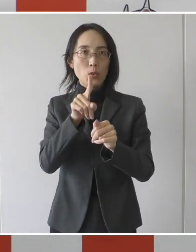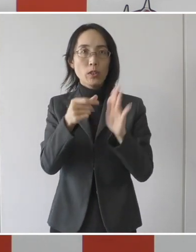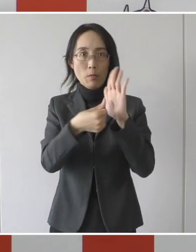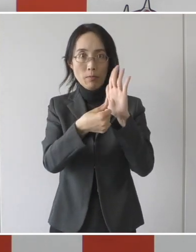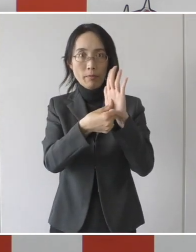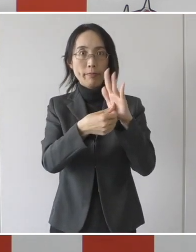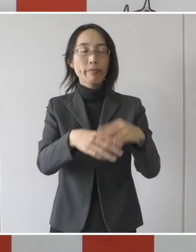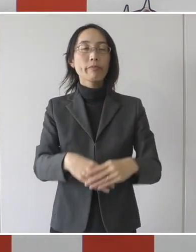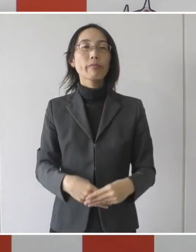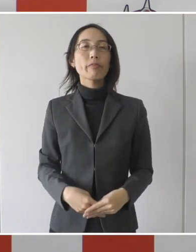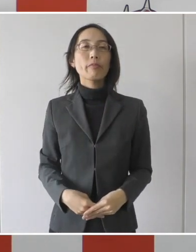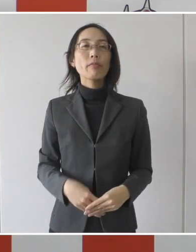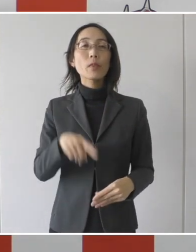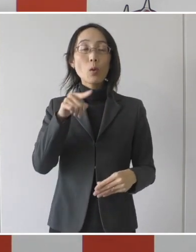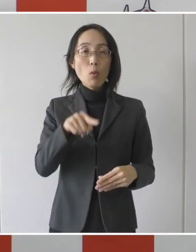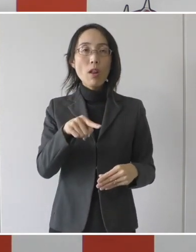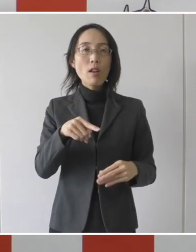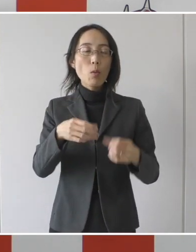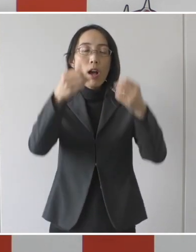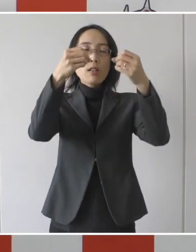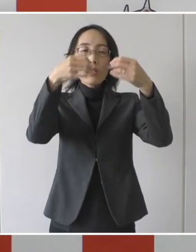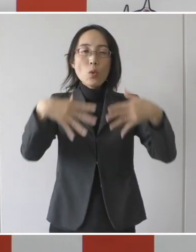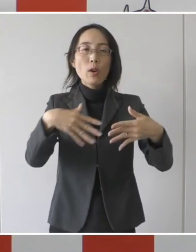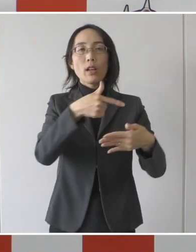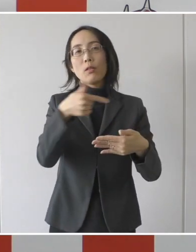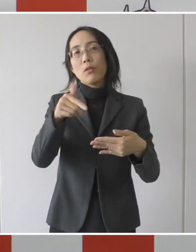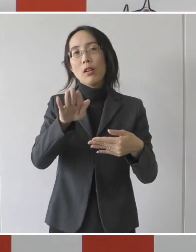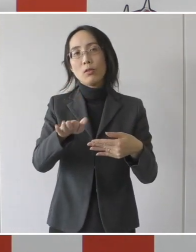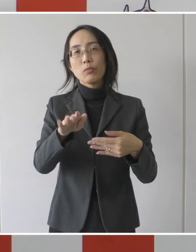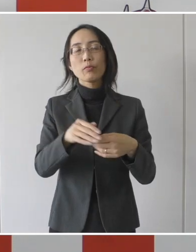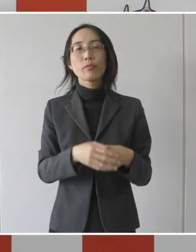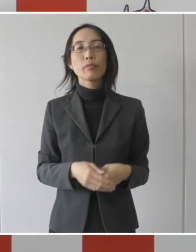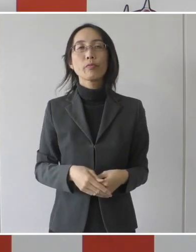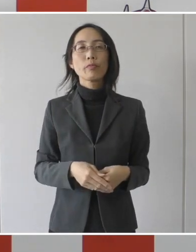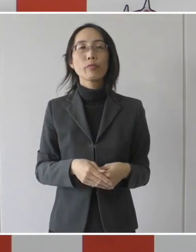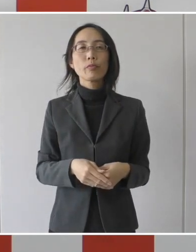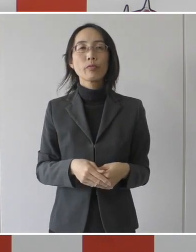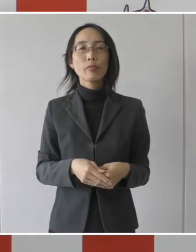そしてこれは要件がございまして